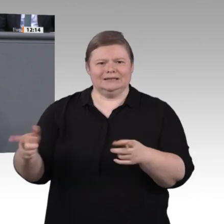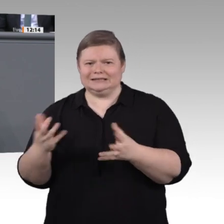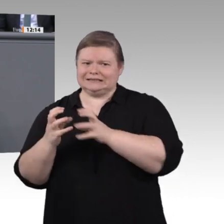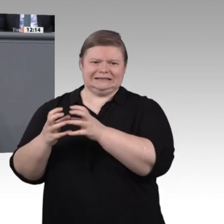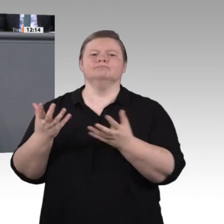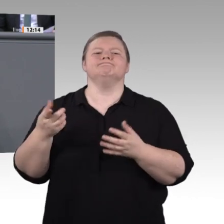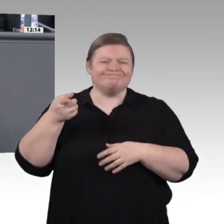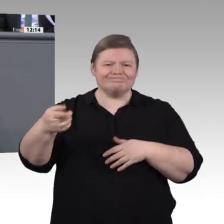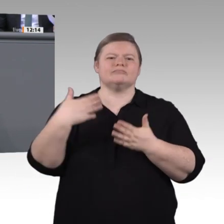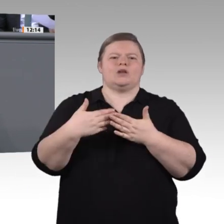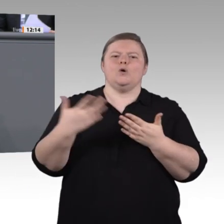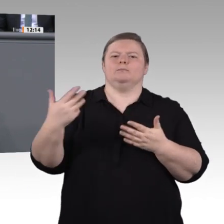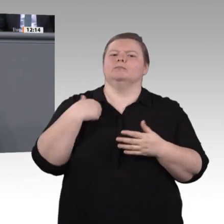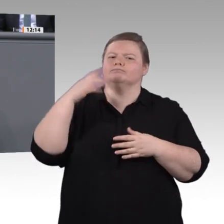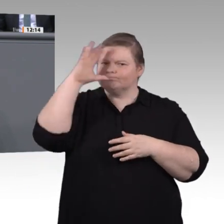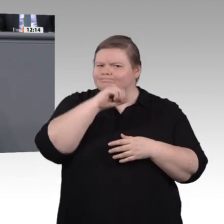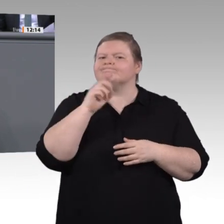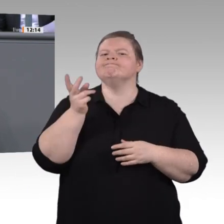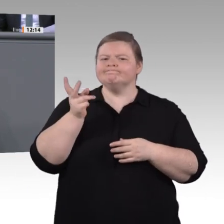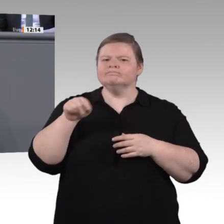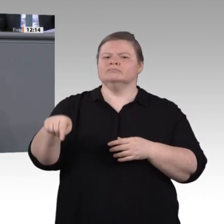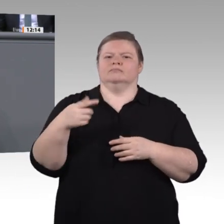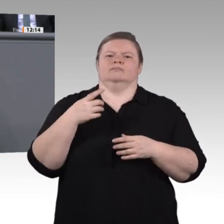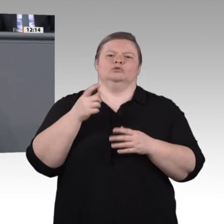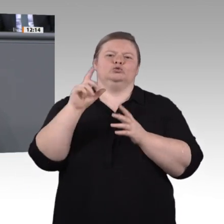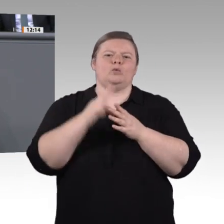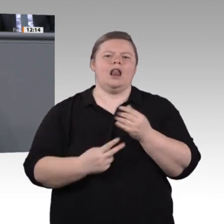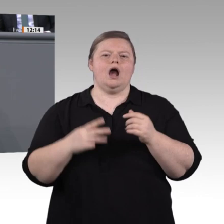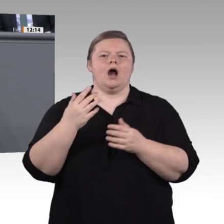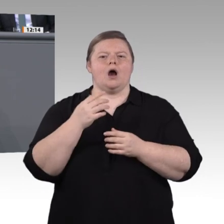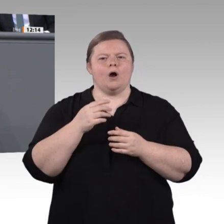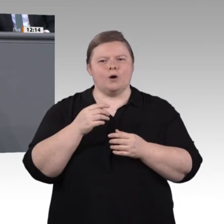dieses Jahr, gab es zwei durch digitale Skills geprägte Kompetenzfelder in der